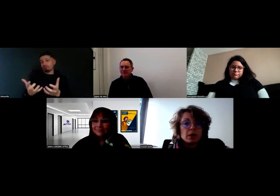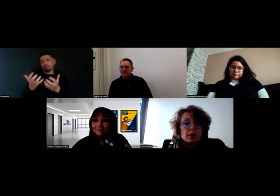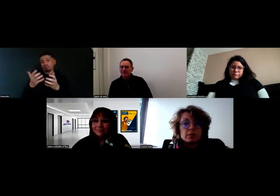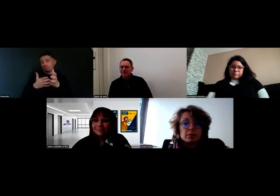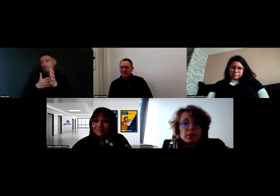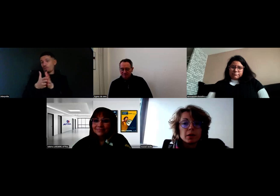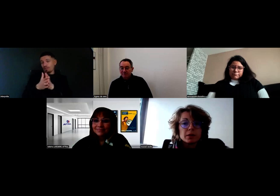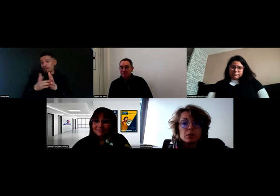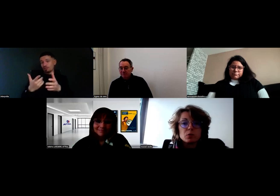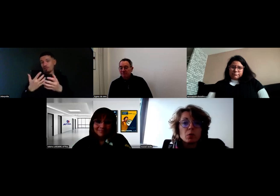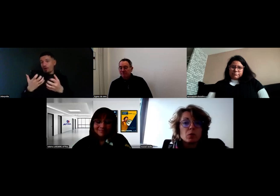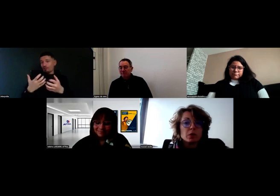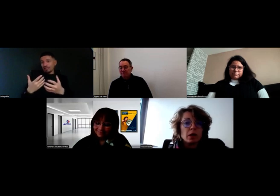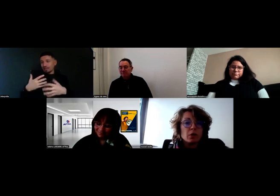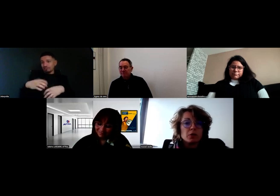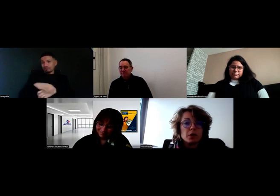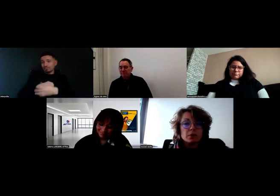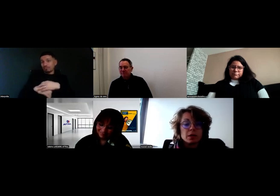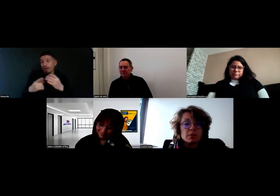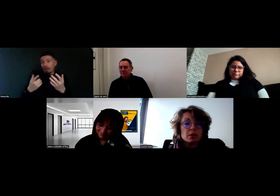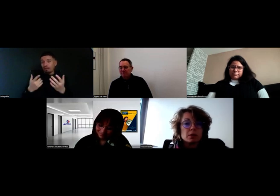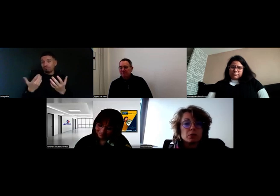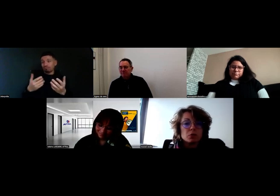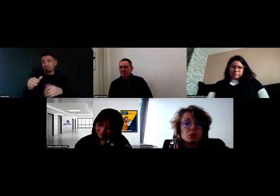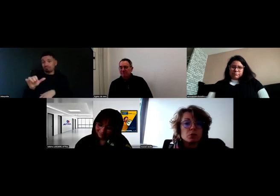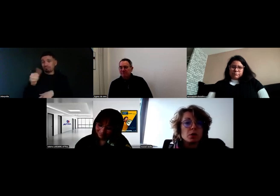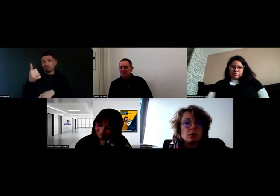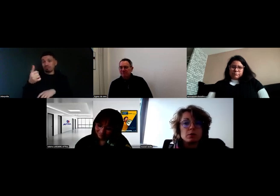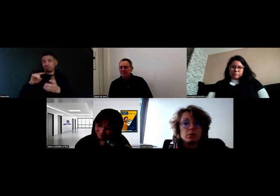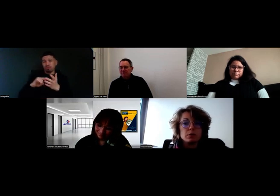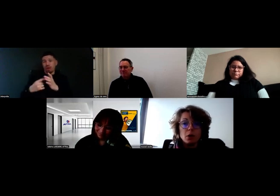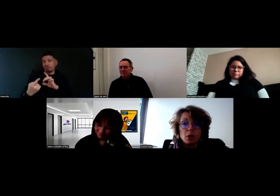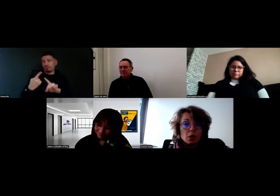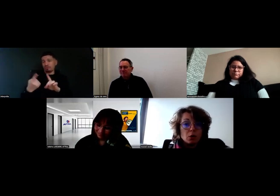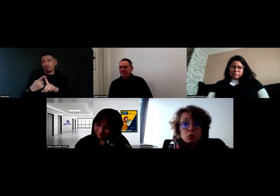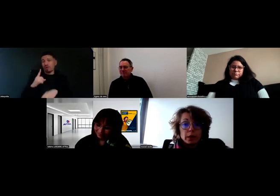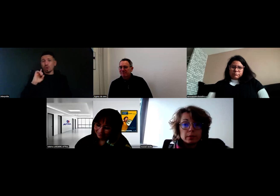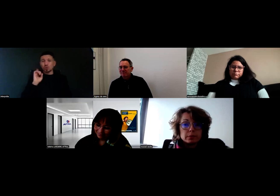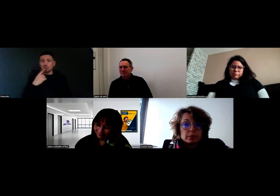À partir du moment où on a l'envie, ça marche, qu'on soit sourd ou pas.